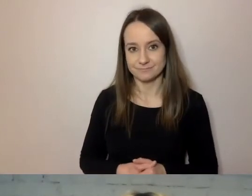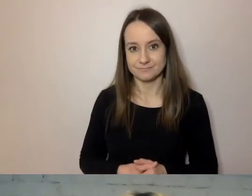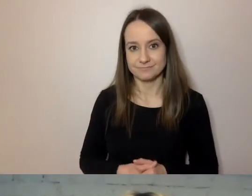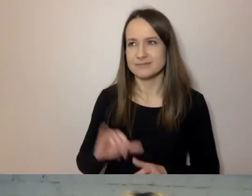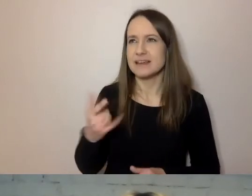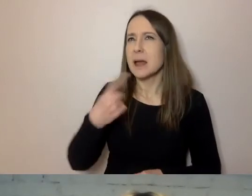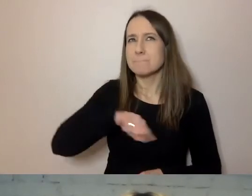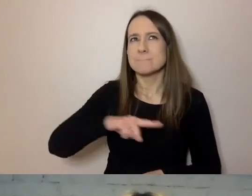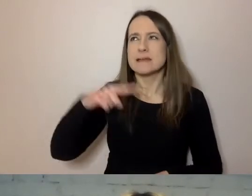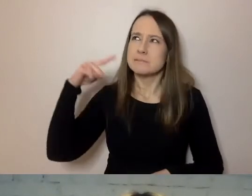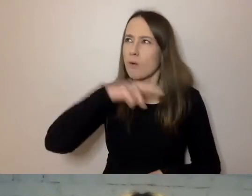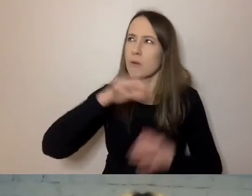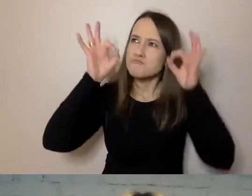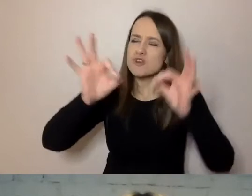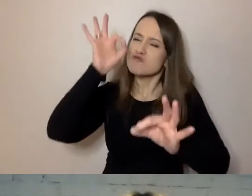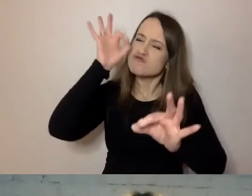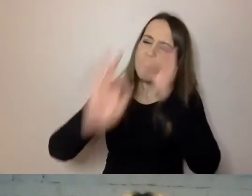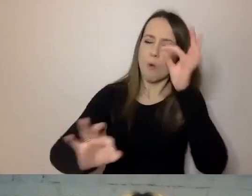żeby odbiorca wiedział, o co nam chodzi.